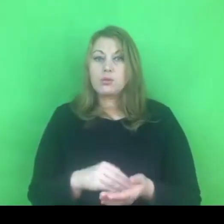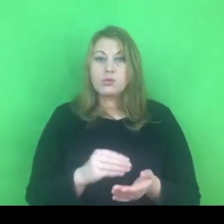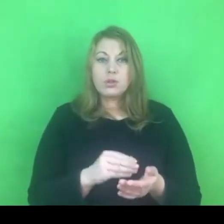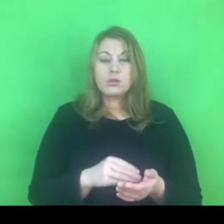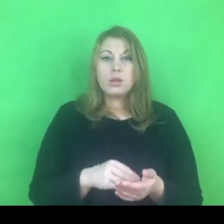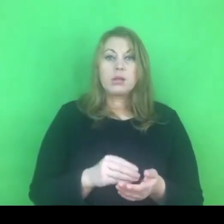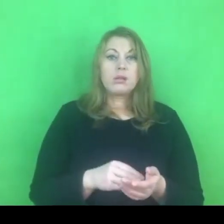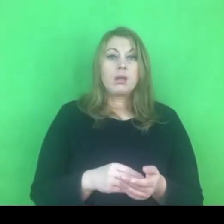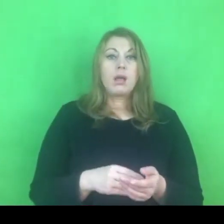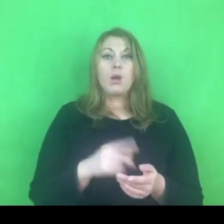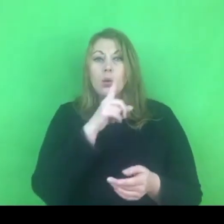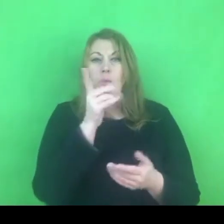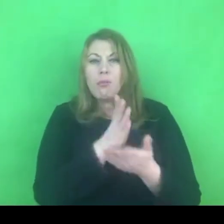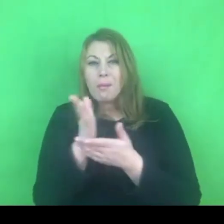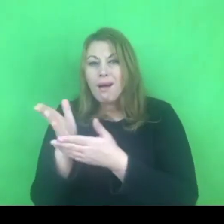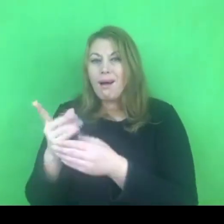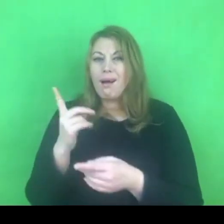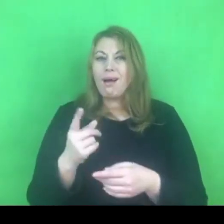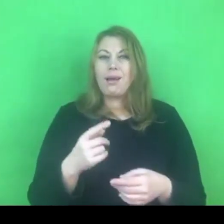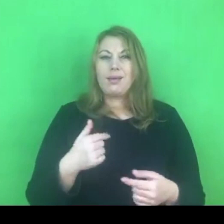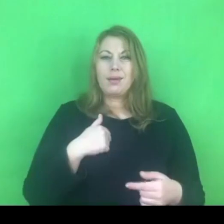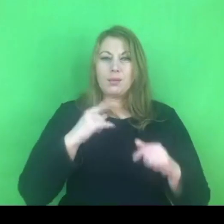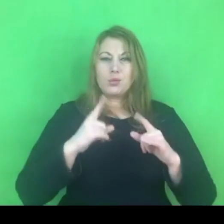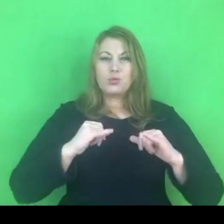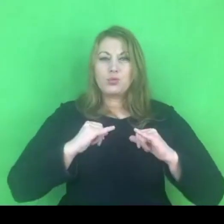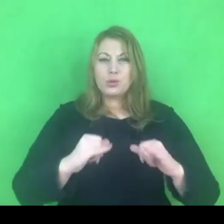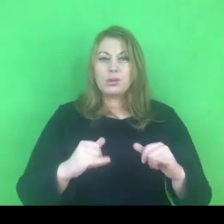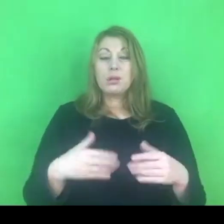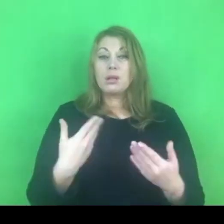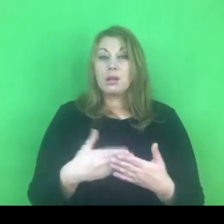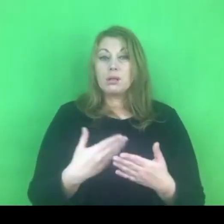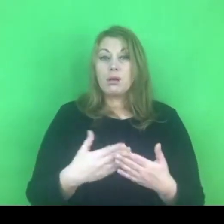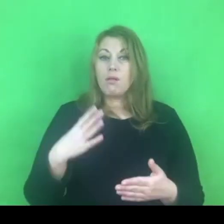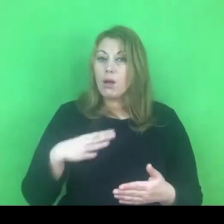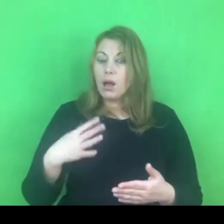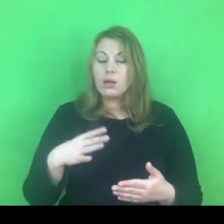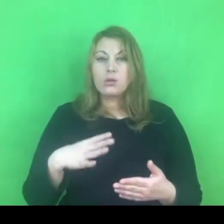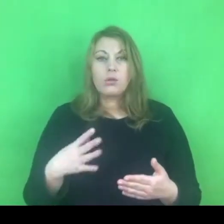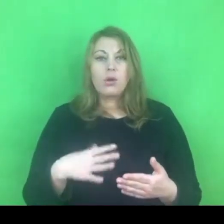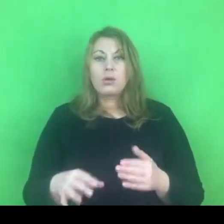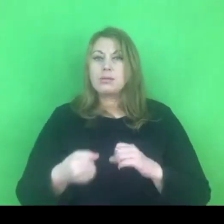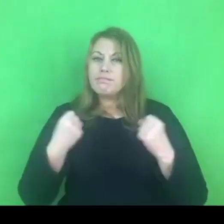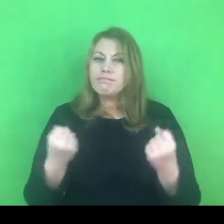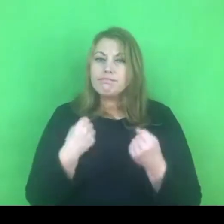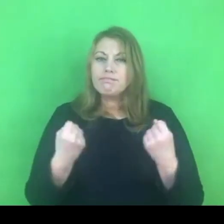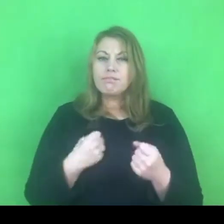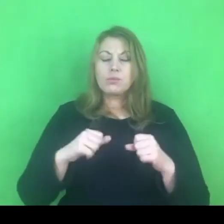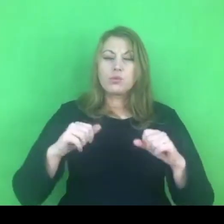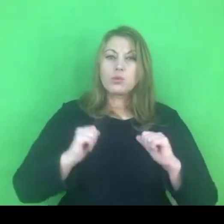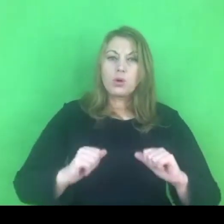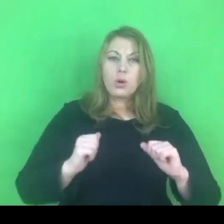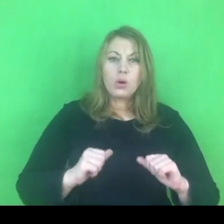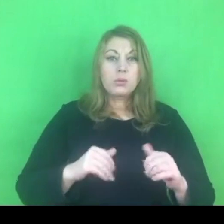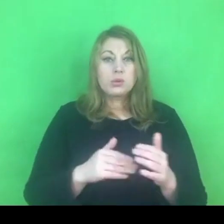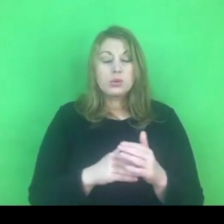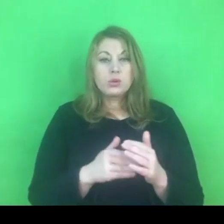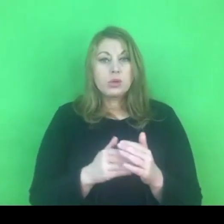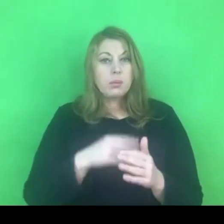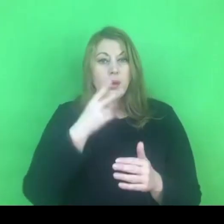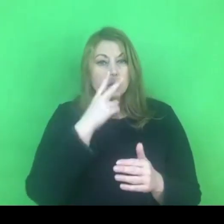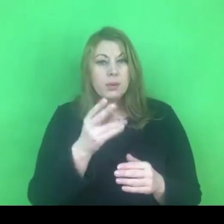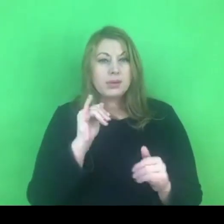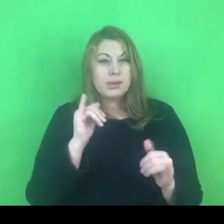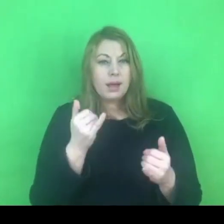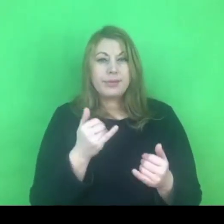W tych trudnych warunkach pandemicznych warto zadbać o siebie, potraktujcie to Państwo jako wyzwanie na ten najbliższy rok.